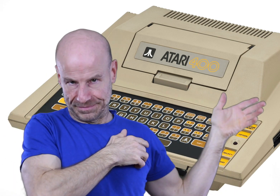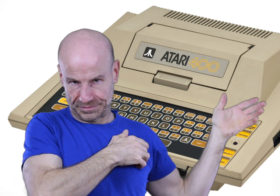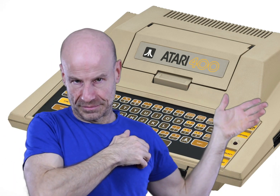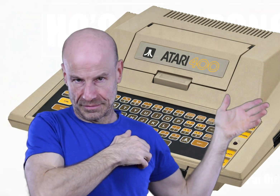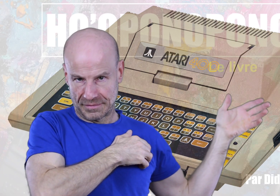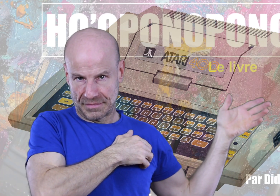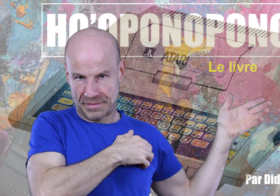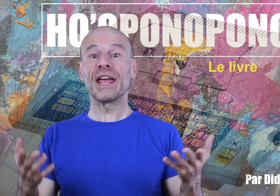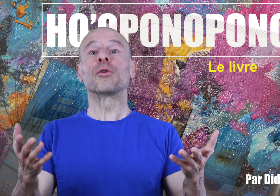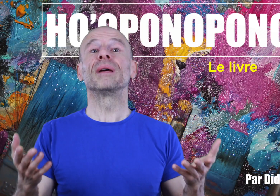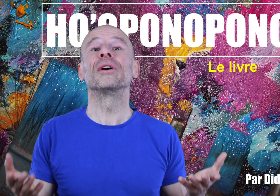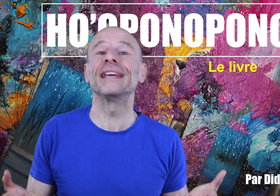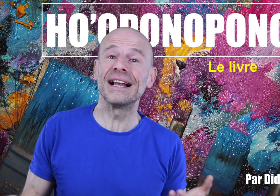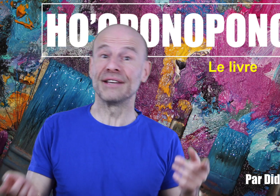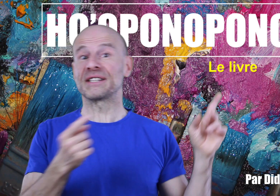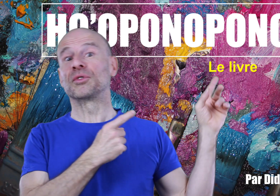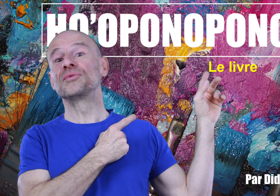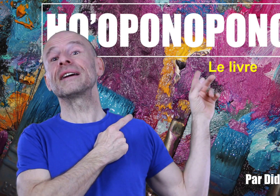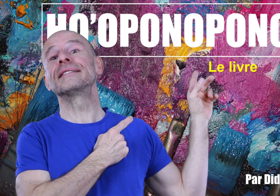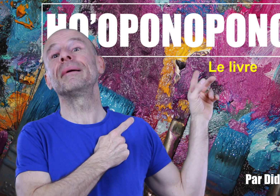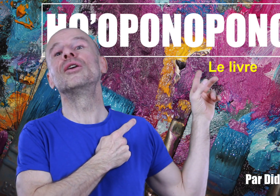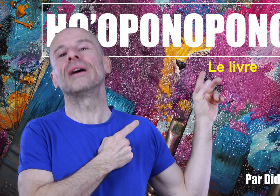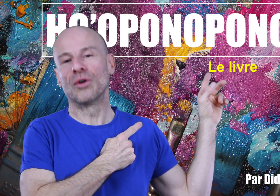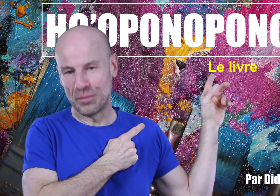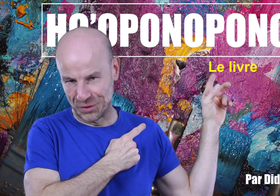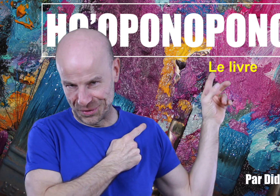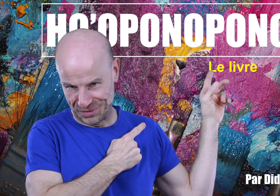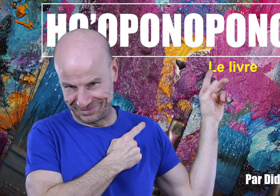Voyez un complément idéal à tout ça qui s’appelle le Ho’oponopono.